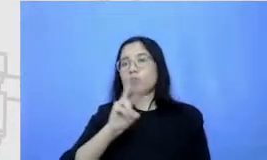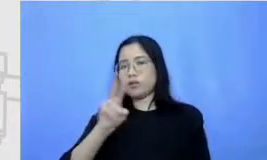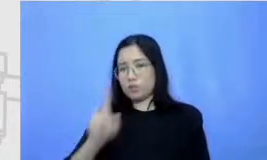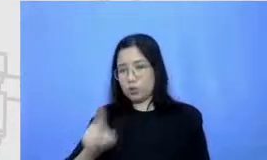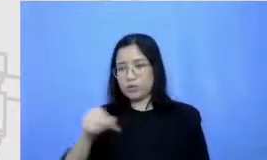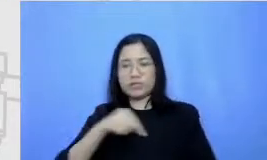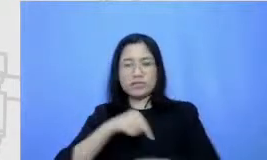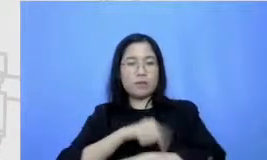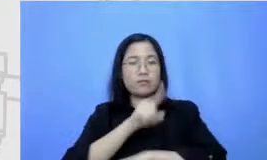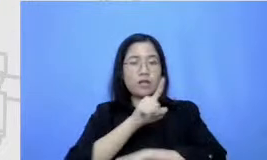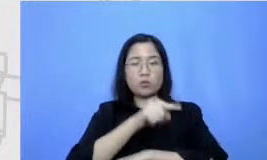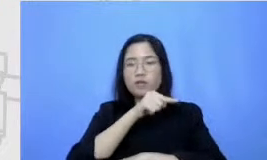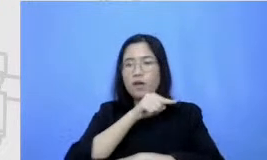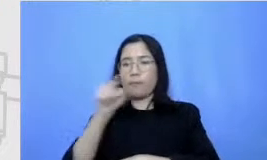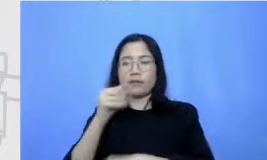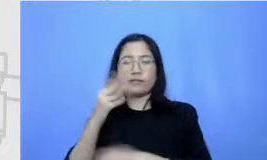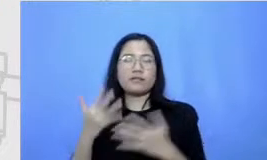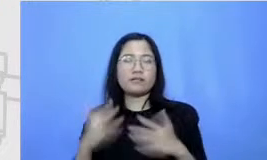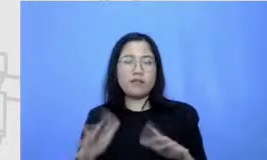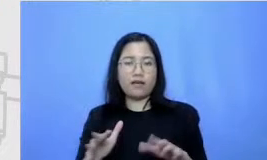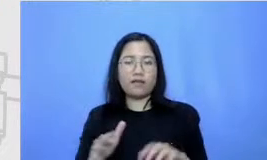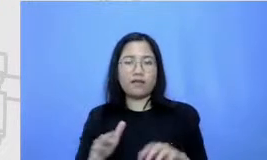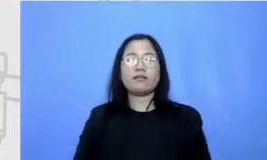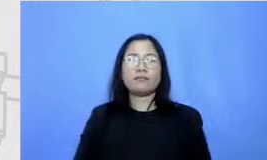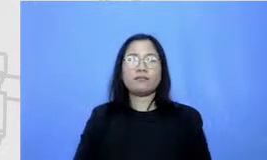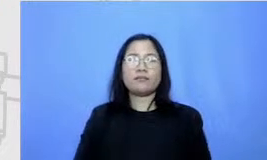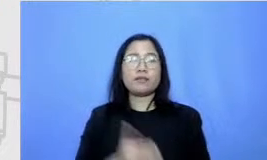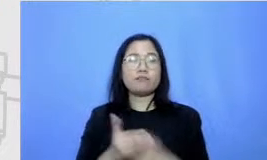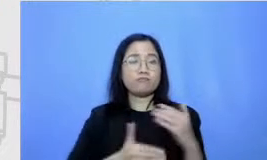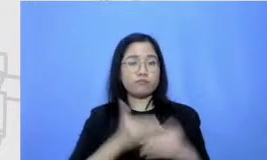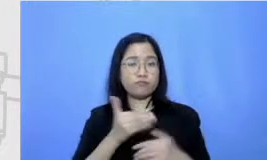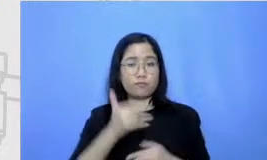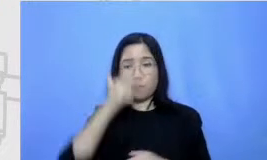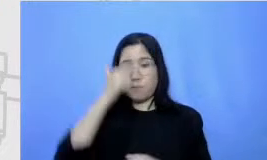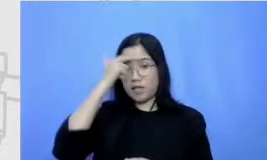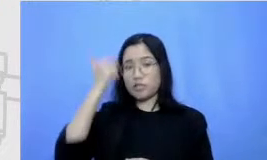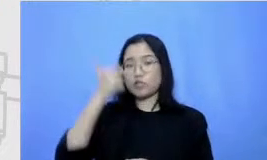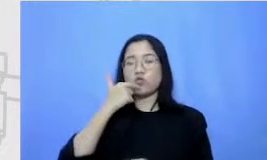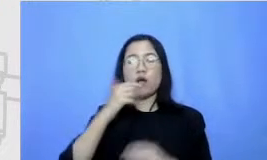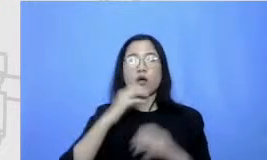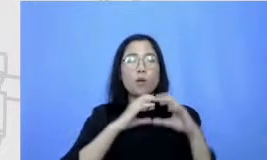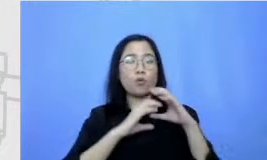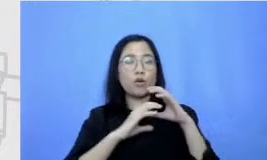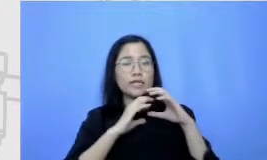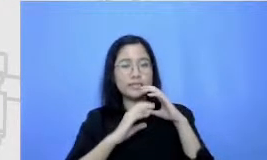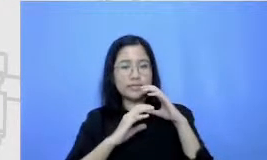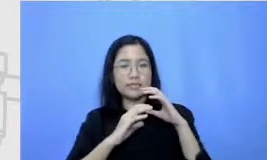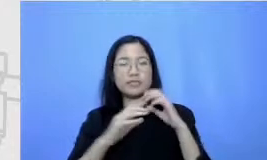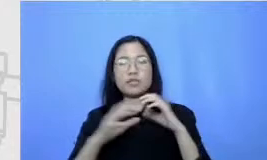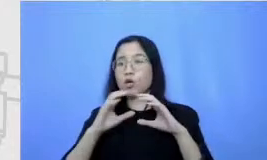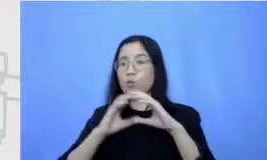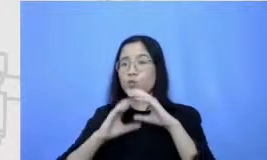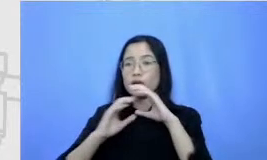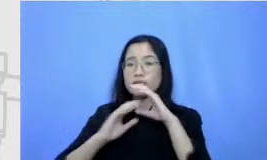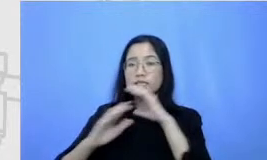kemudian berikutnya kita akan belajar mengenai kemiliki action komunikasi efektif itu di tanggal